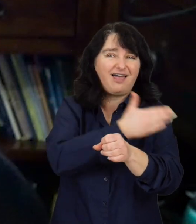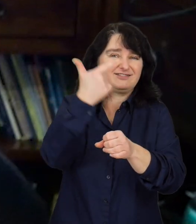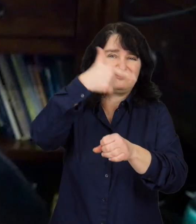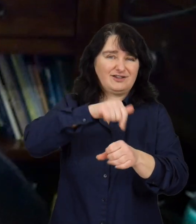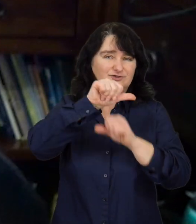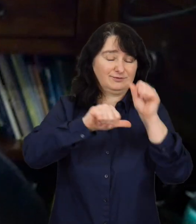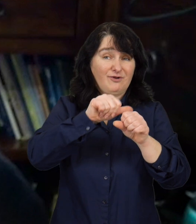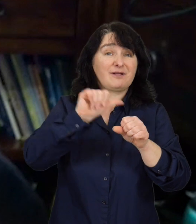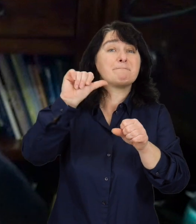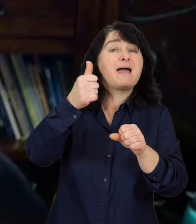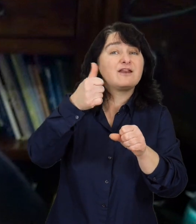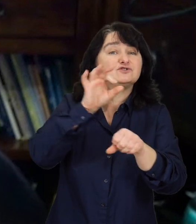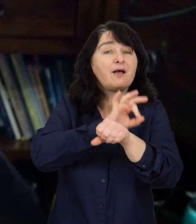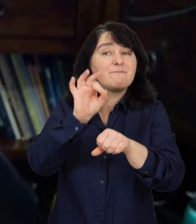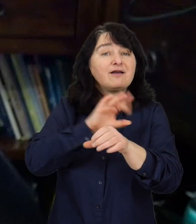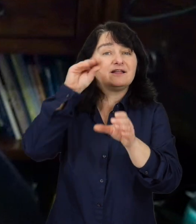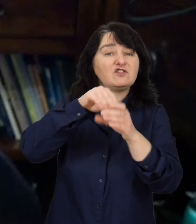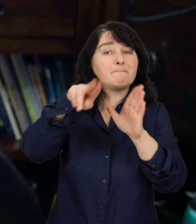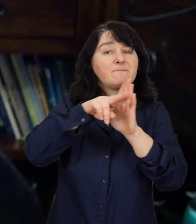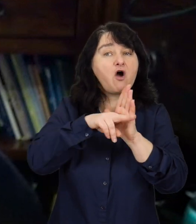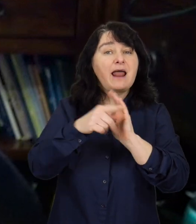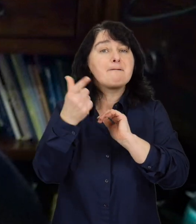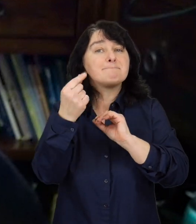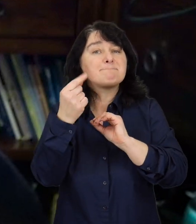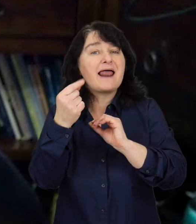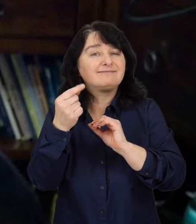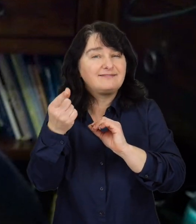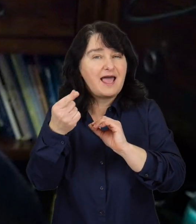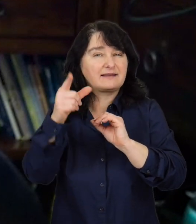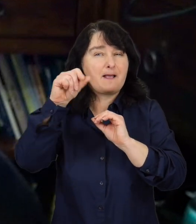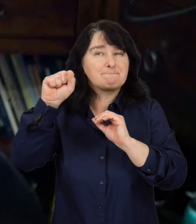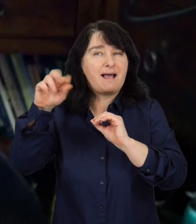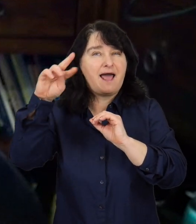Pierwsze projekty z Programu ,,Partner” były przed dwutysięcznym rokiem,